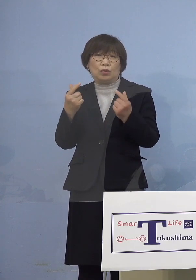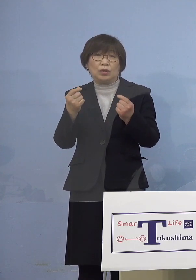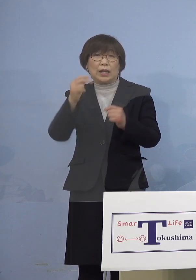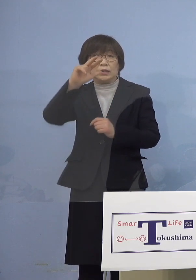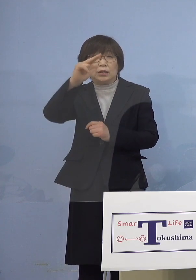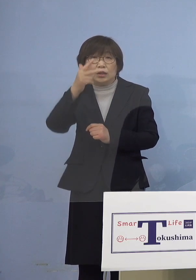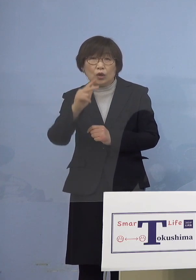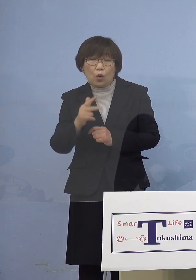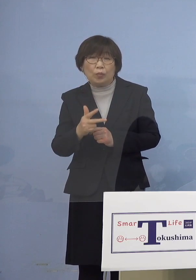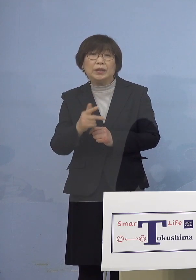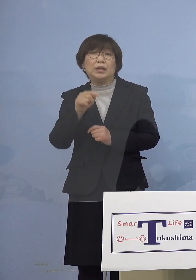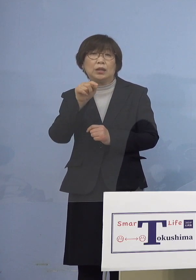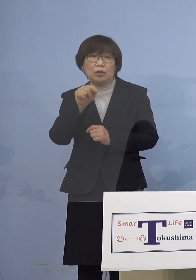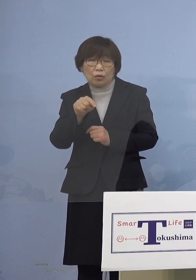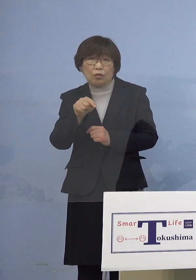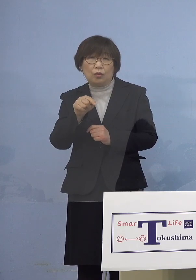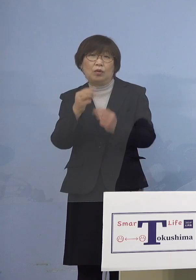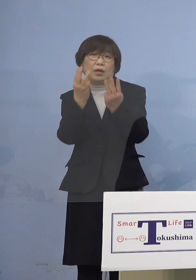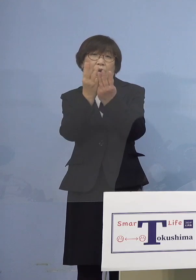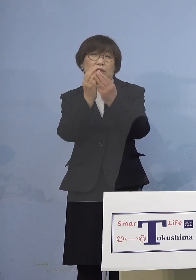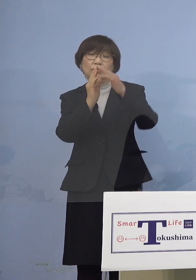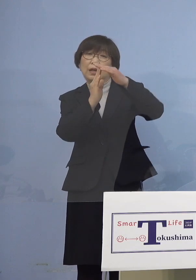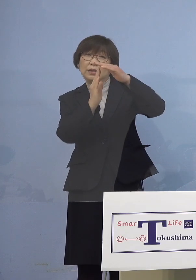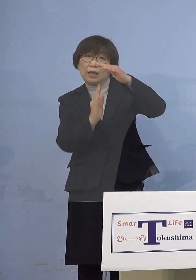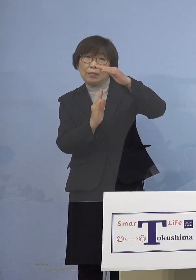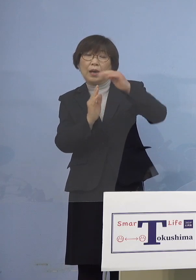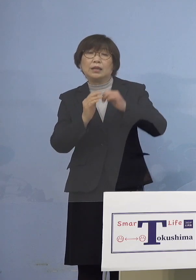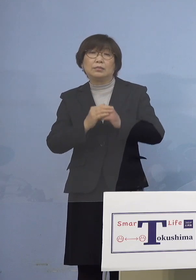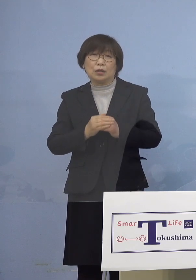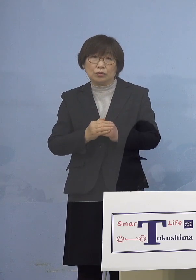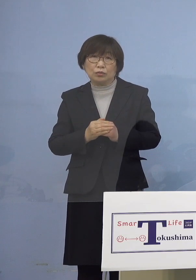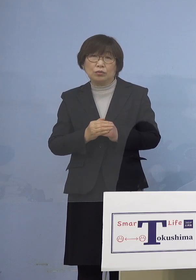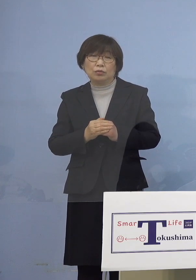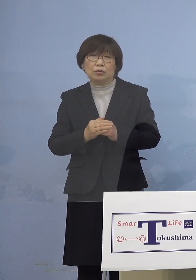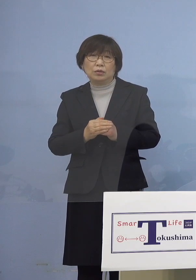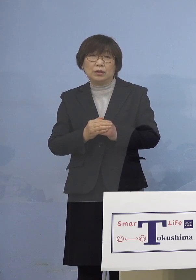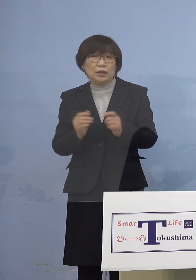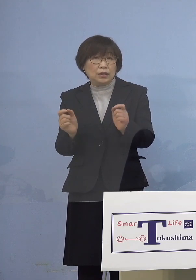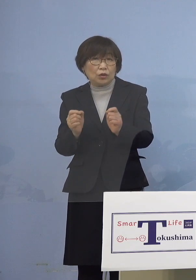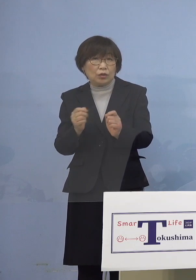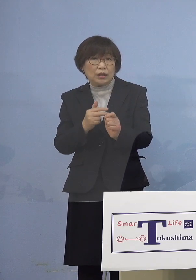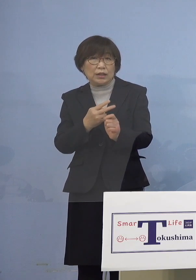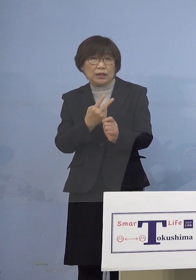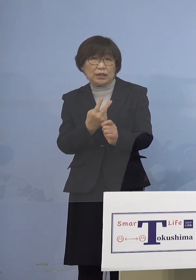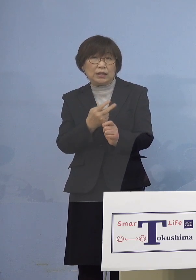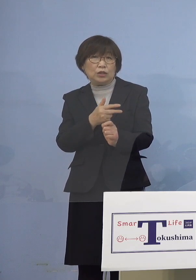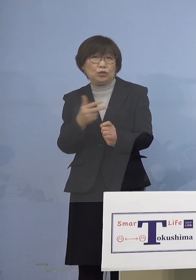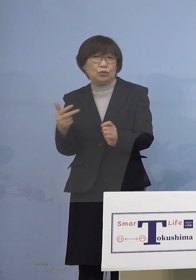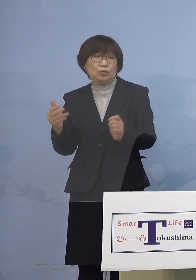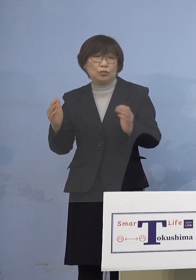下回ることとなりました さらに直近2週間の感染者の状況